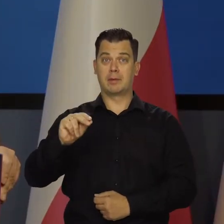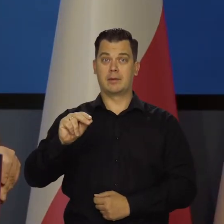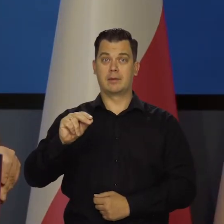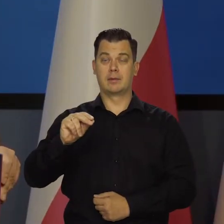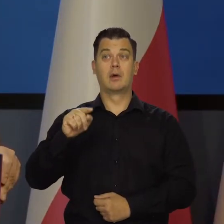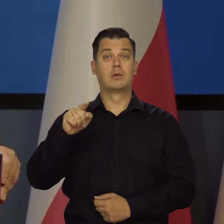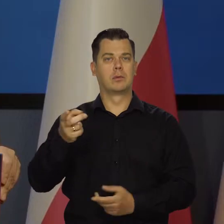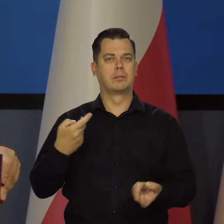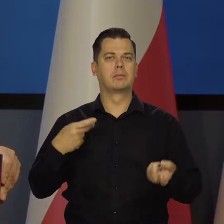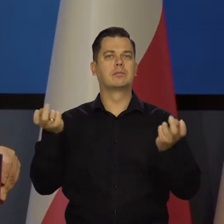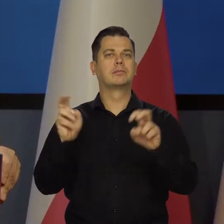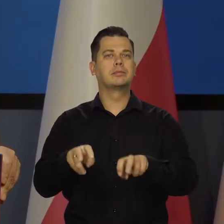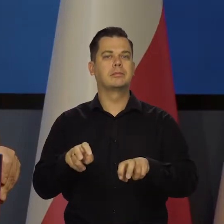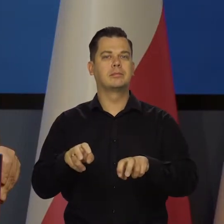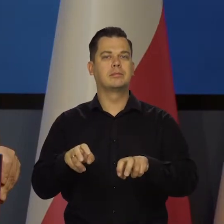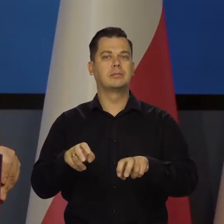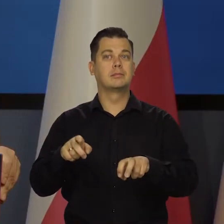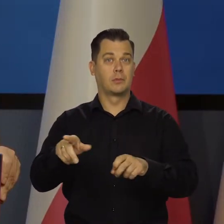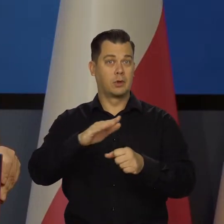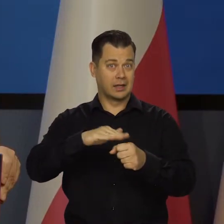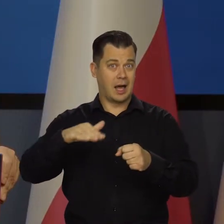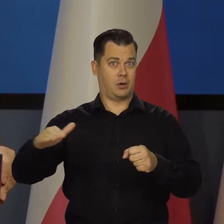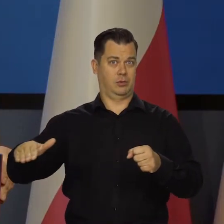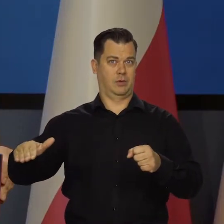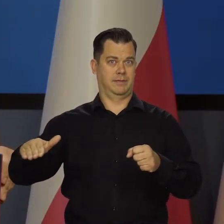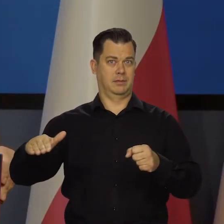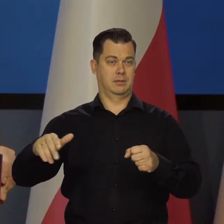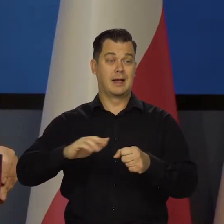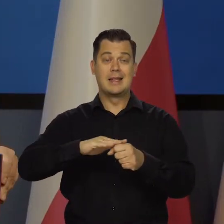instytucją, którą stworzył naród, państwo, społeczeństwo,